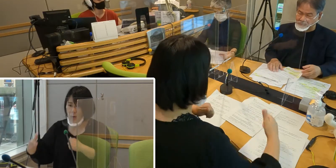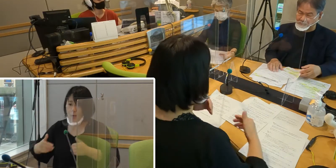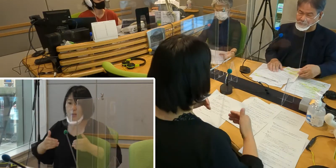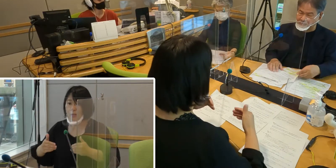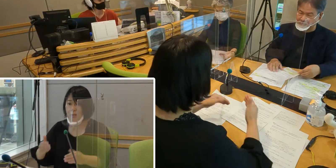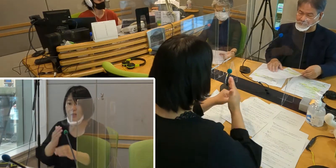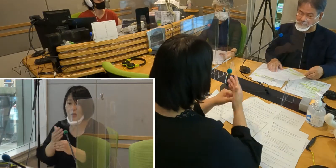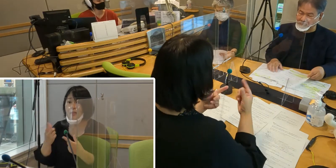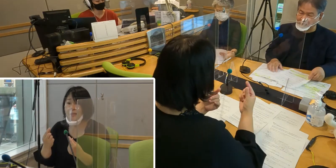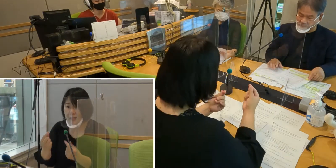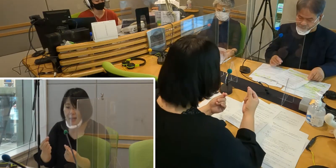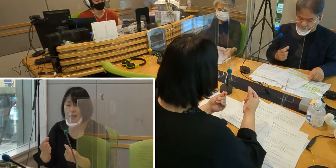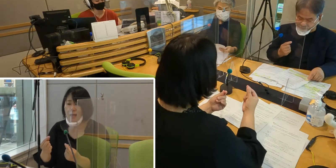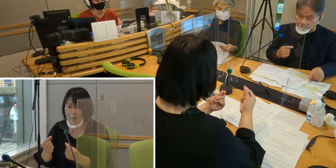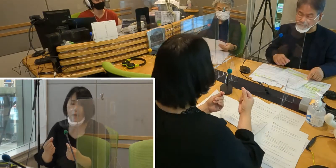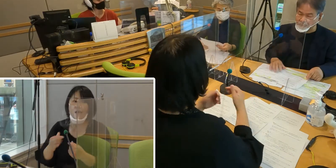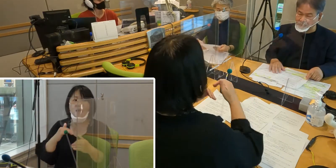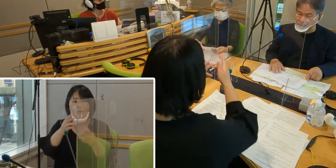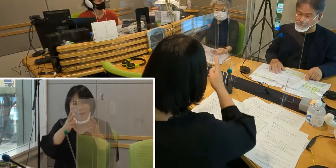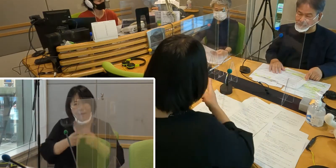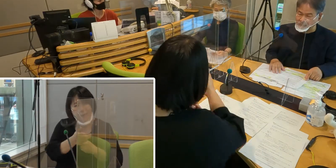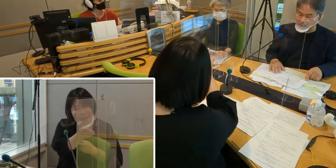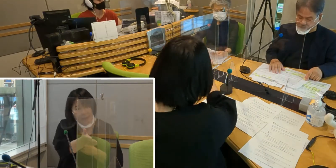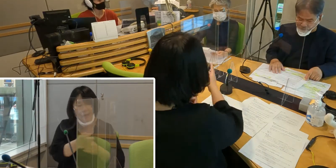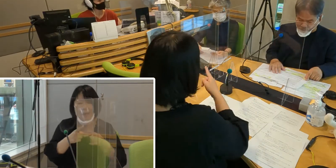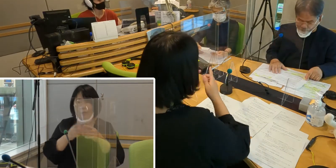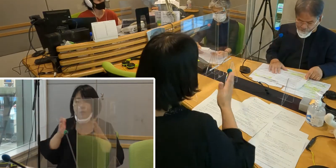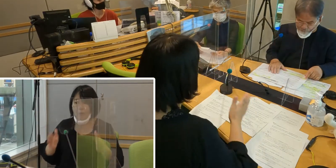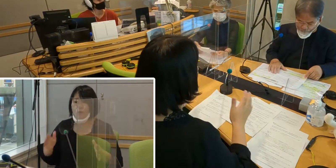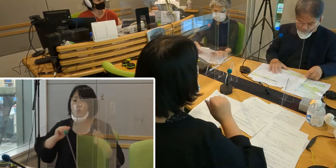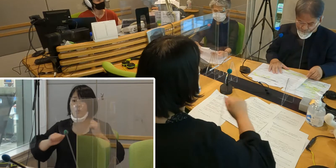高橋さん、入間市の取り組みについて教えてください。